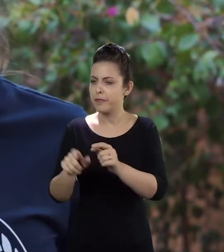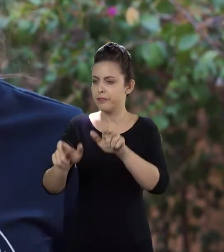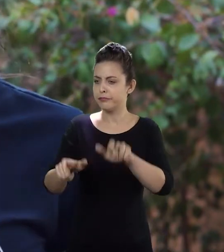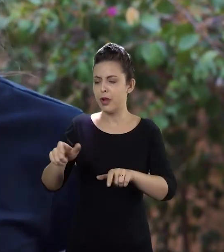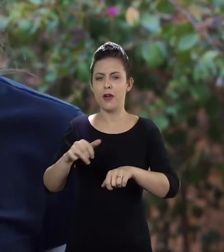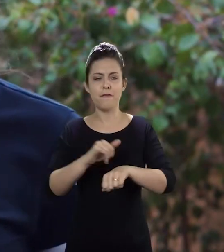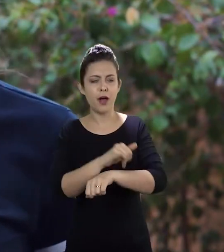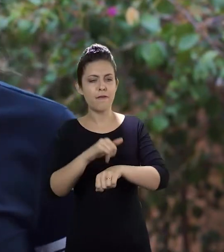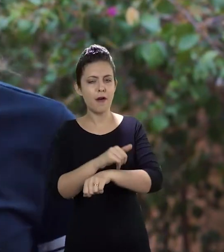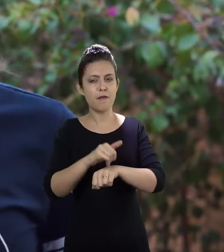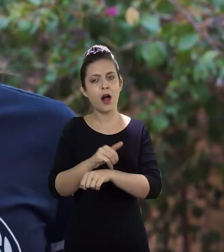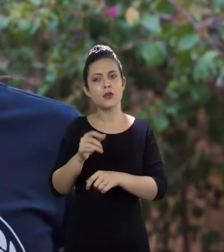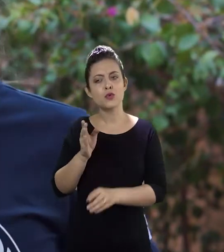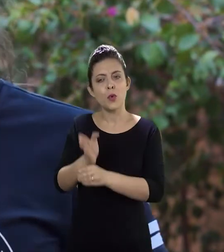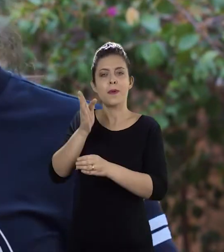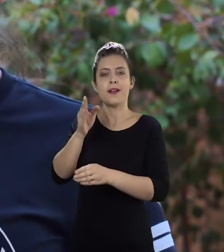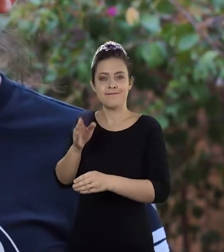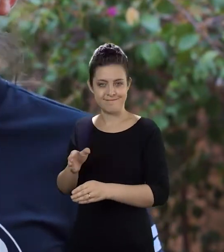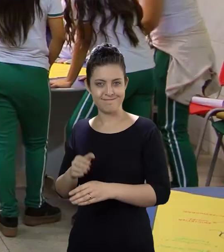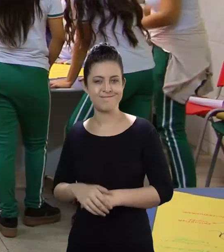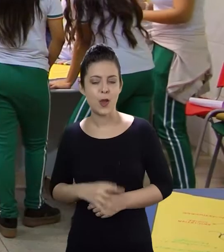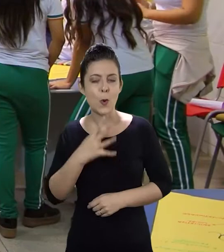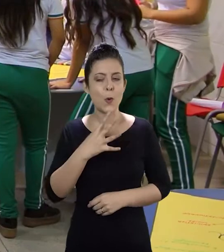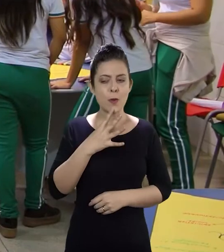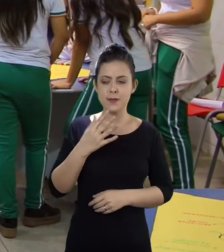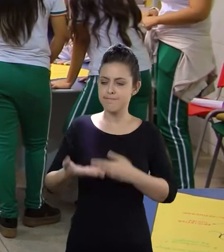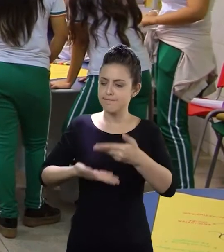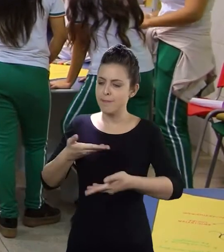a gente pode conhecer melhor os alunos da escola